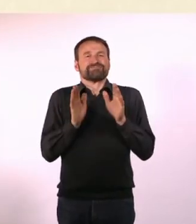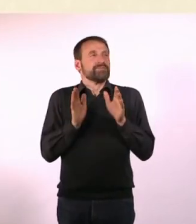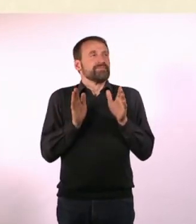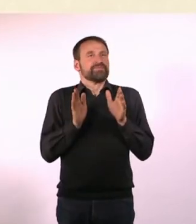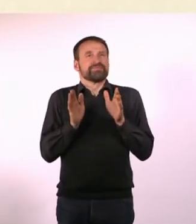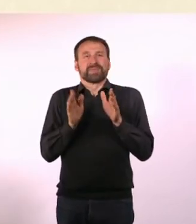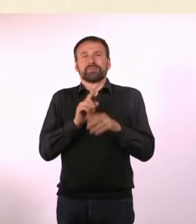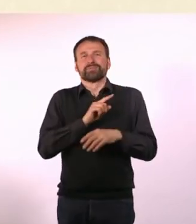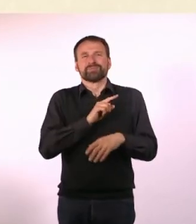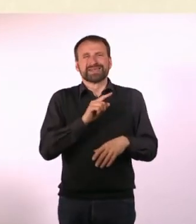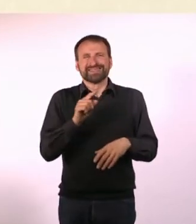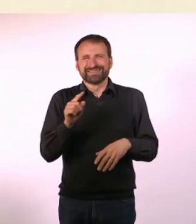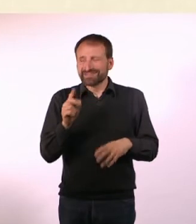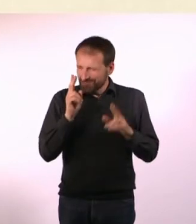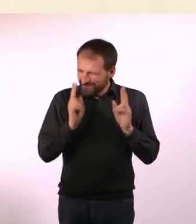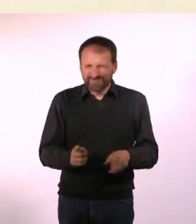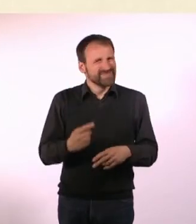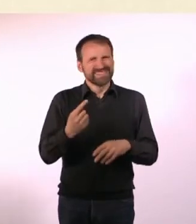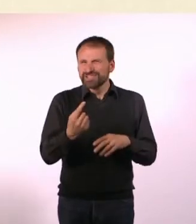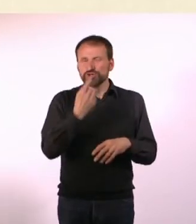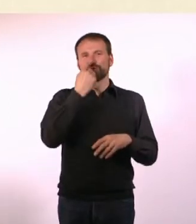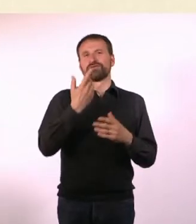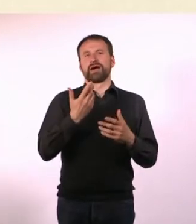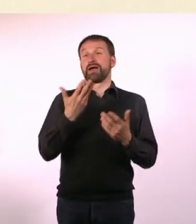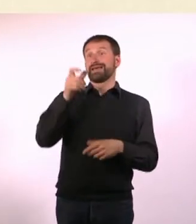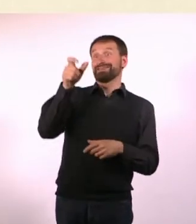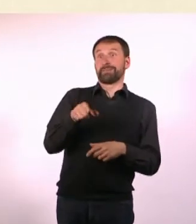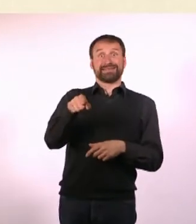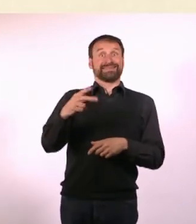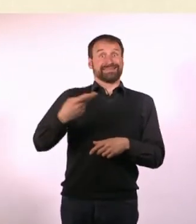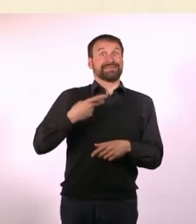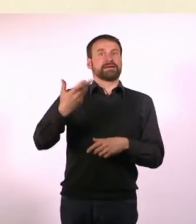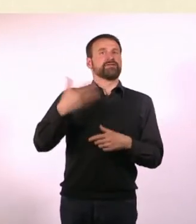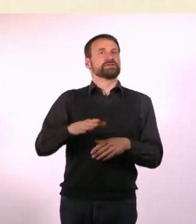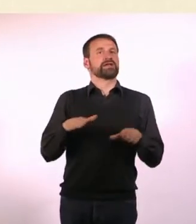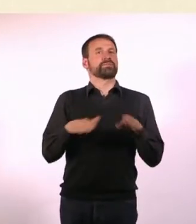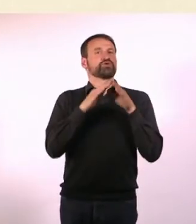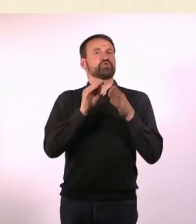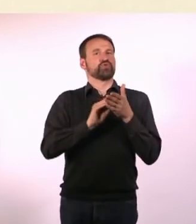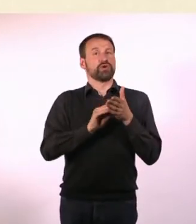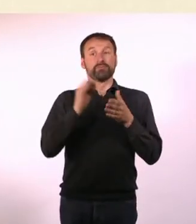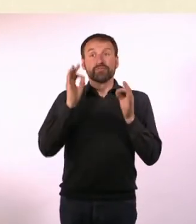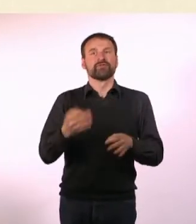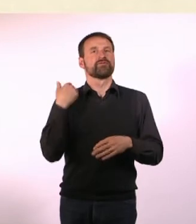Rein zufällig war jemand, mit dem ich Abi gemacht habe, in New York ... und hat da studiert.